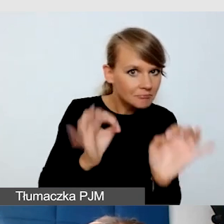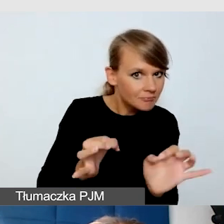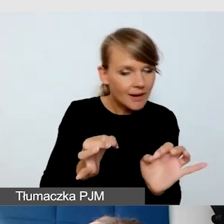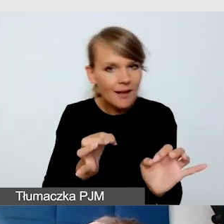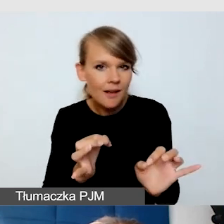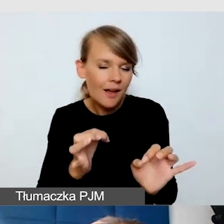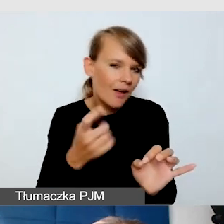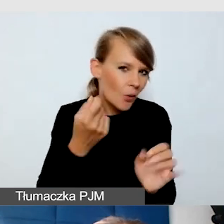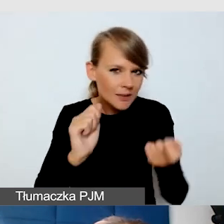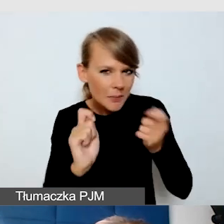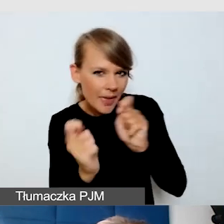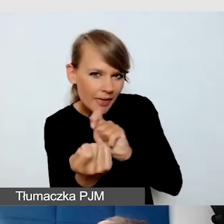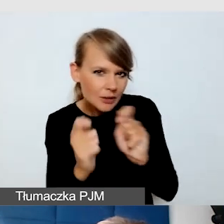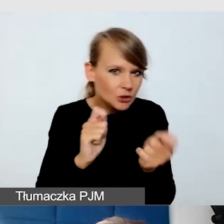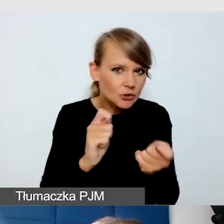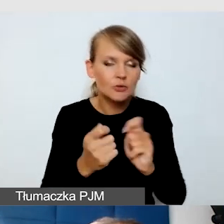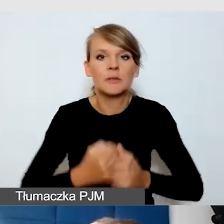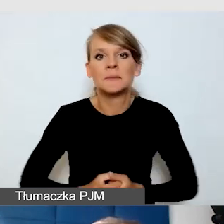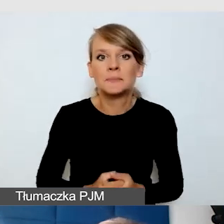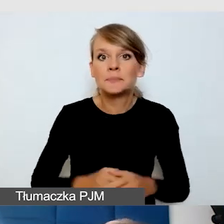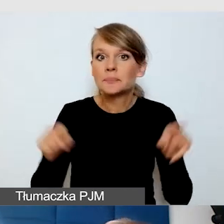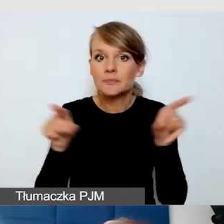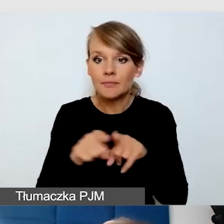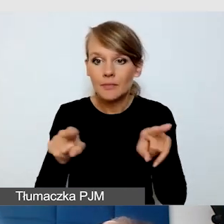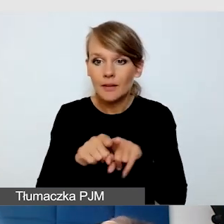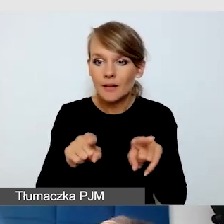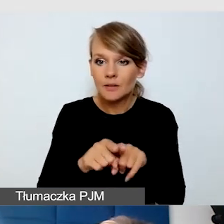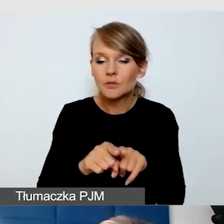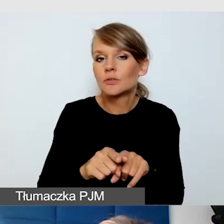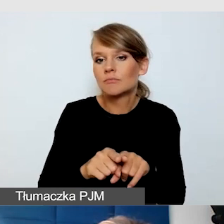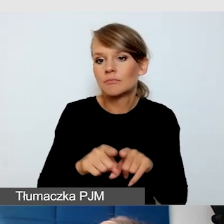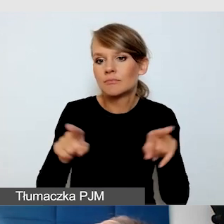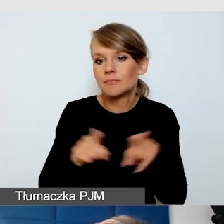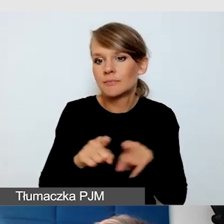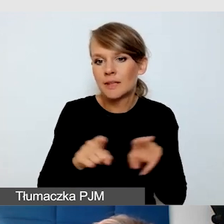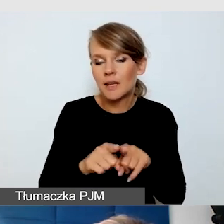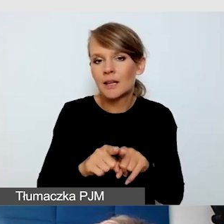Dobrze, jeżeli mają wygodę w stylu pracy.